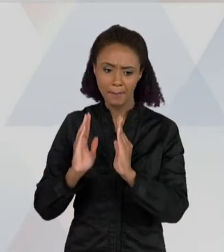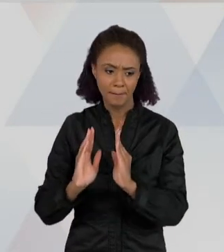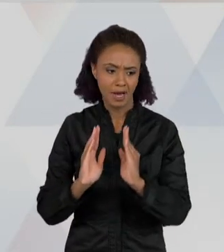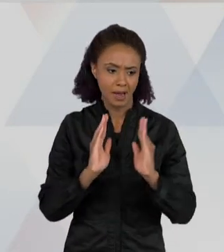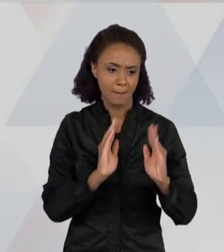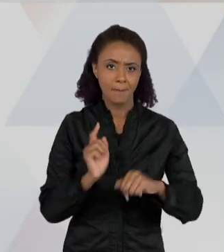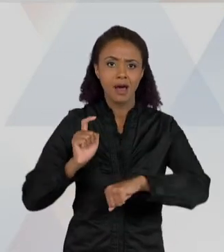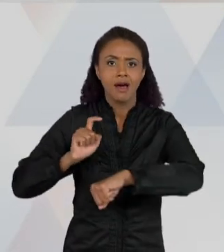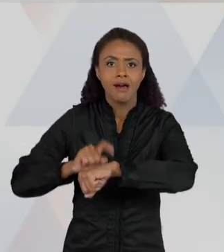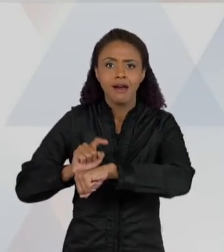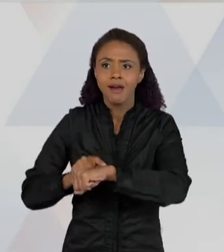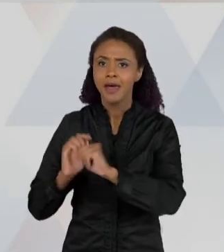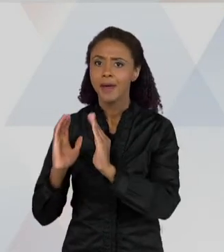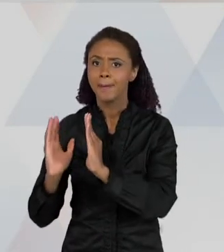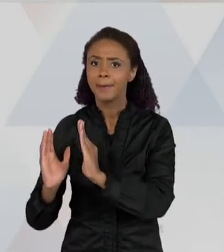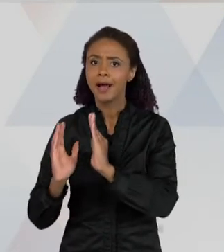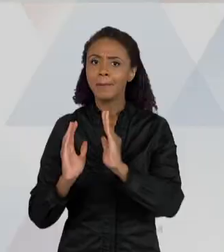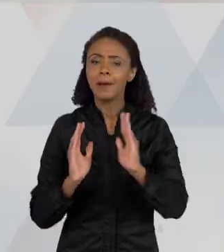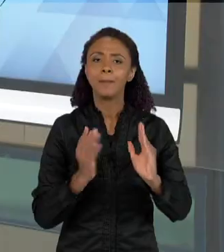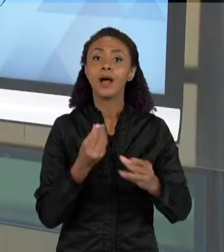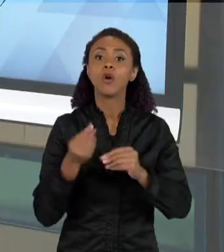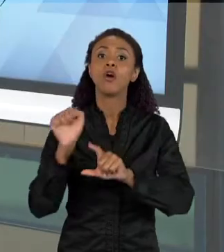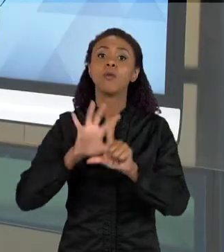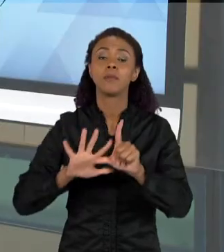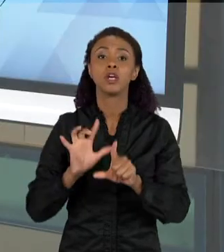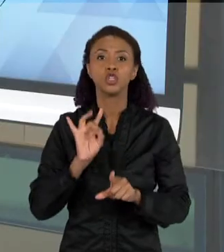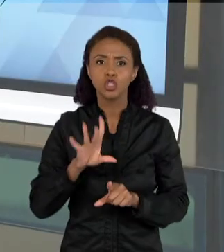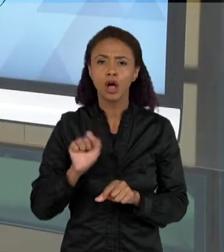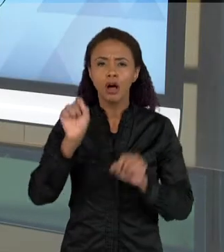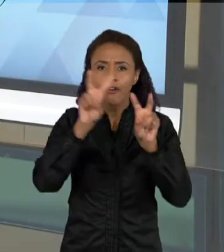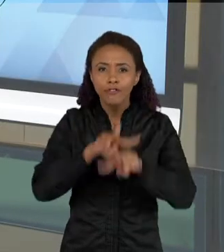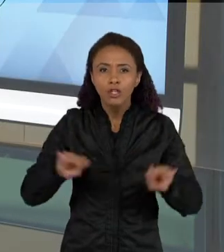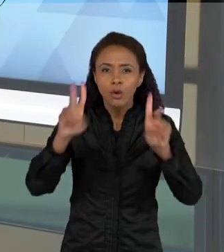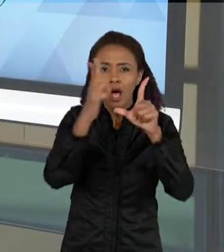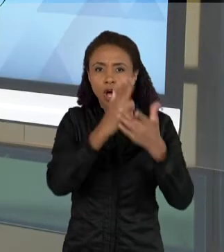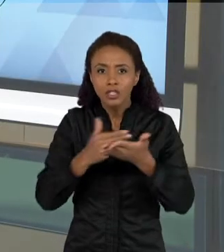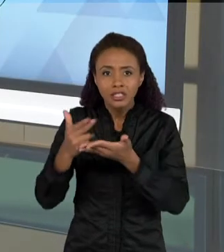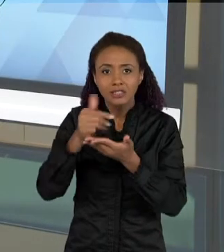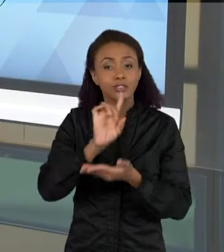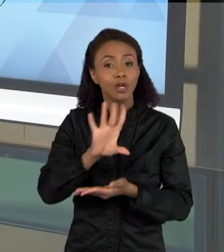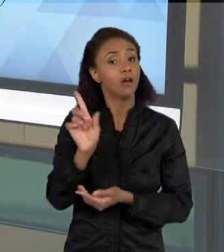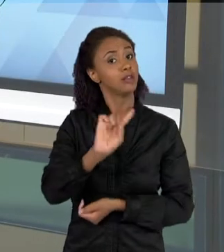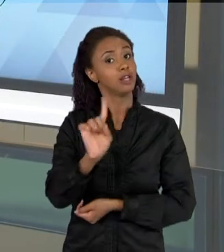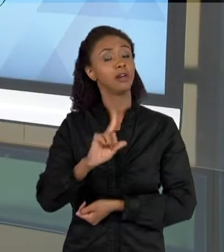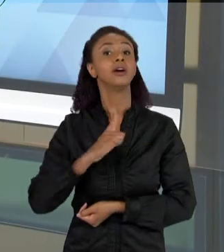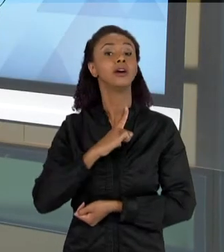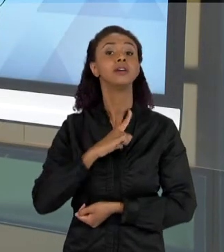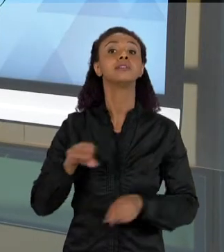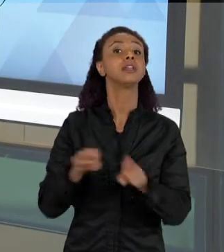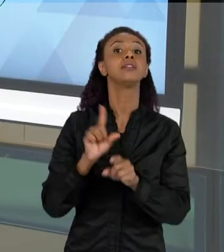TRAZ UMA INFORMAÇÃO VISUAL, PELOS DESENHOS QUE ESTÃO AQUI, MAS ELA TAMBÉM